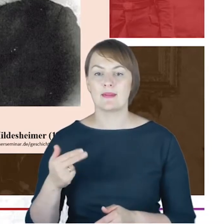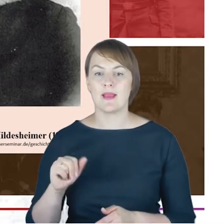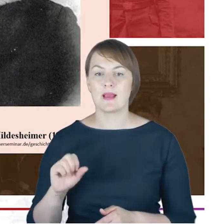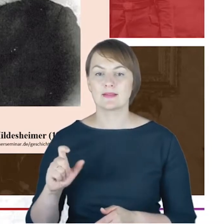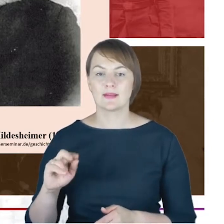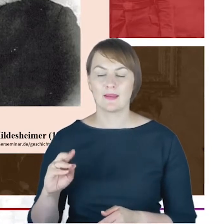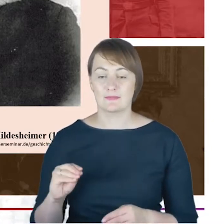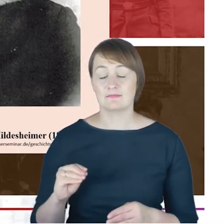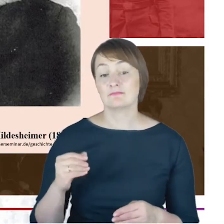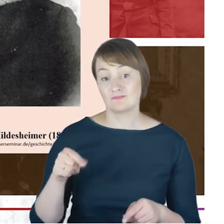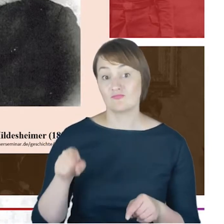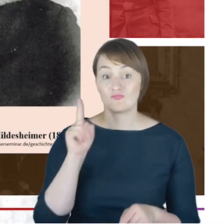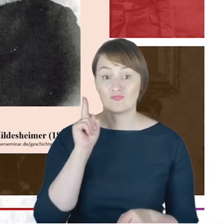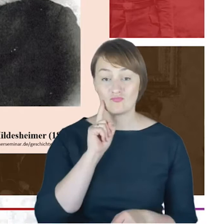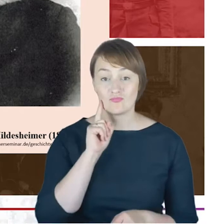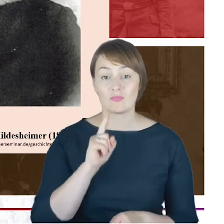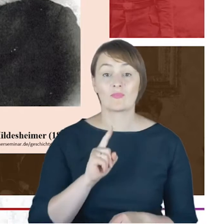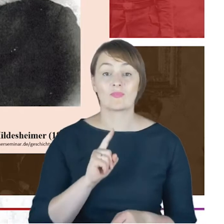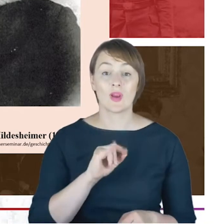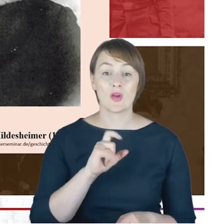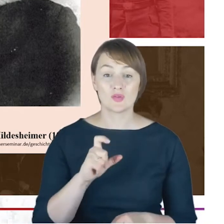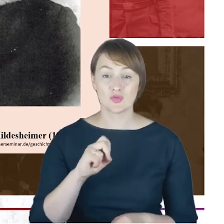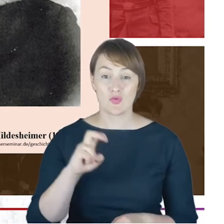kuratorium tegoż seminarium, a zatem miał wpływ na pewne